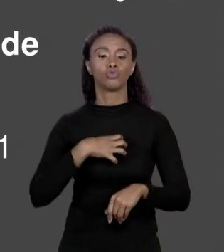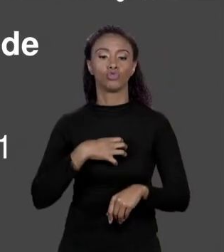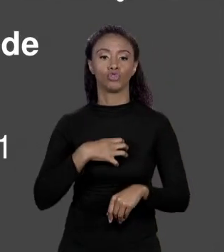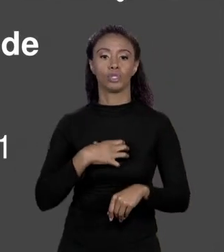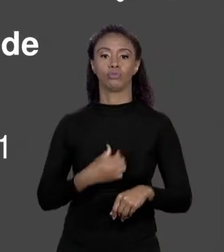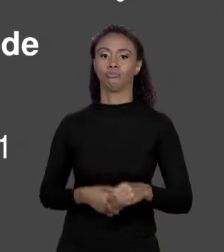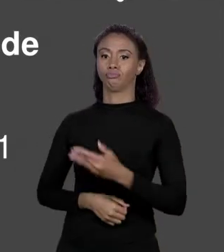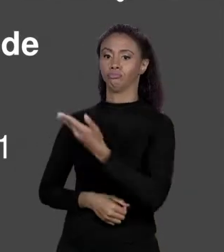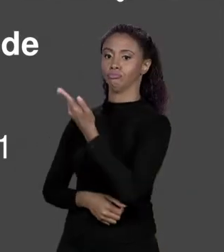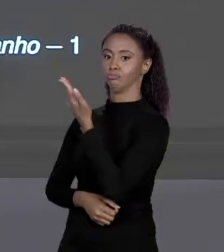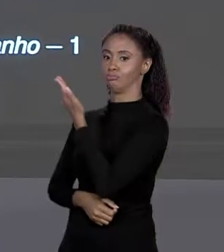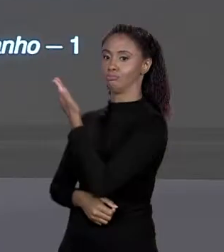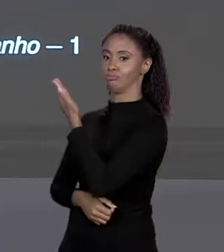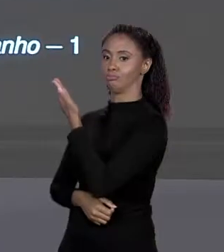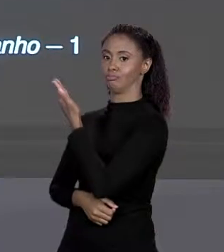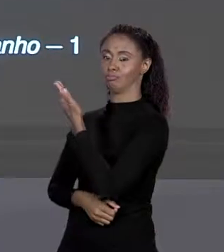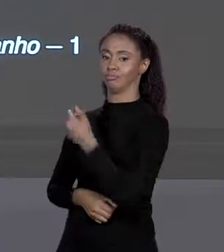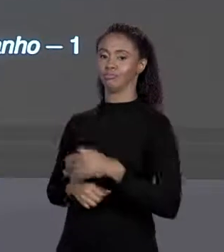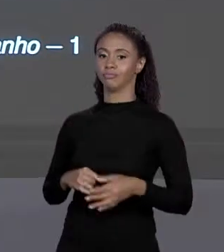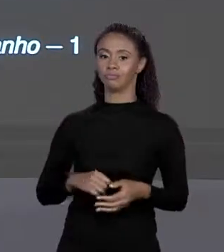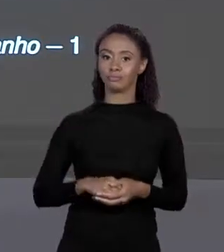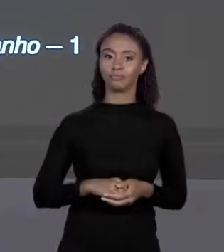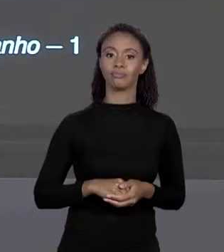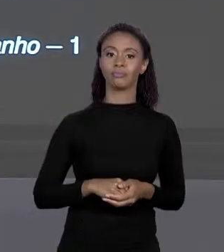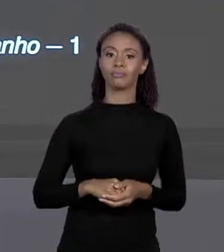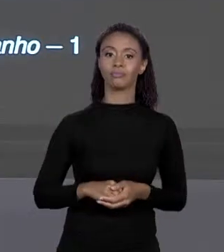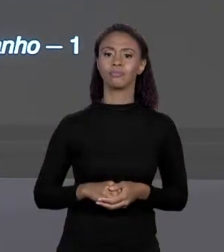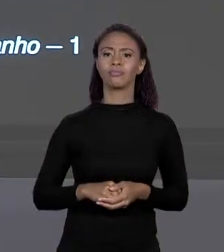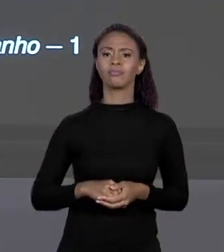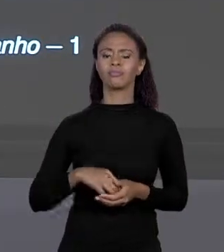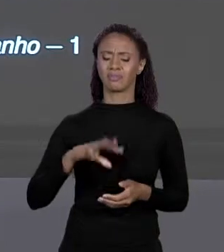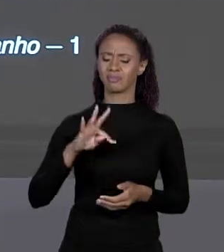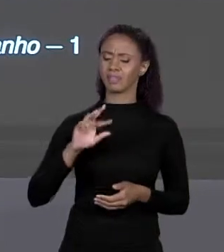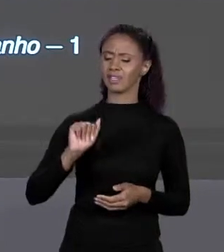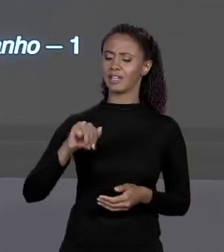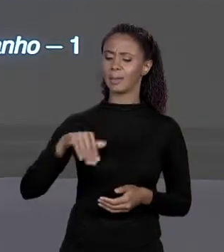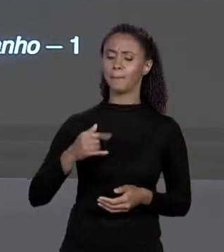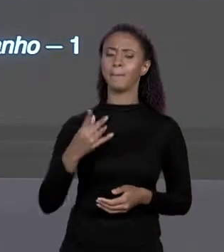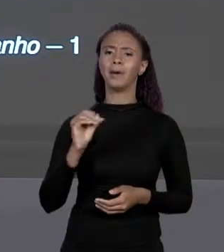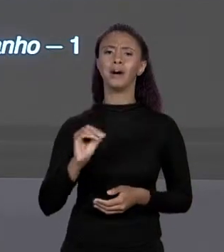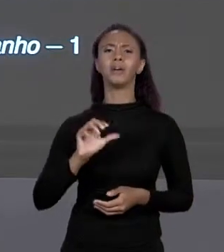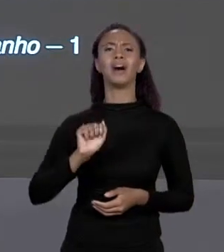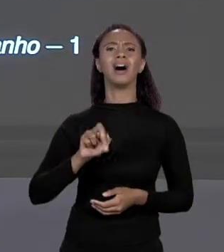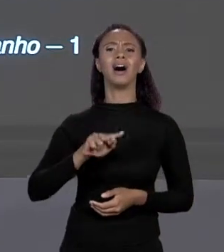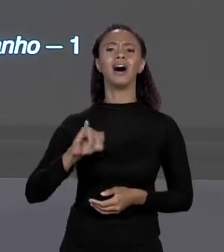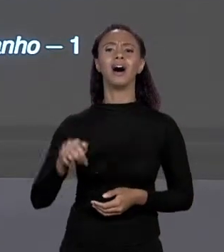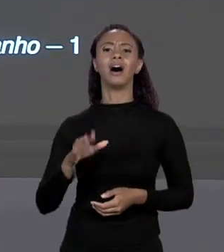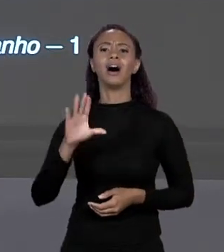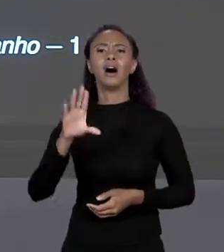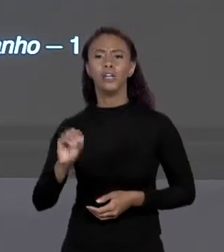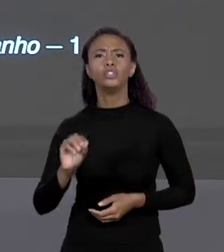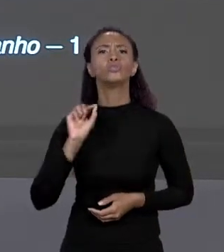DA VARIÁVEL, RECEBE "NEW" TIPO, TAMANHO DO ARRANJO, TAMANHO NÚMERO DE ELEMENTOS. ESSES COLCHETES PODEM ESTAR TANTO DEPOIS DE TIPO QUANTO